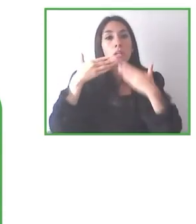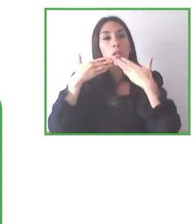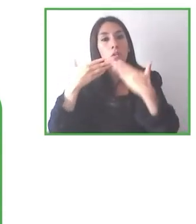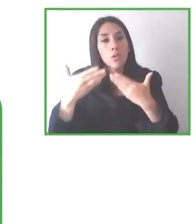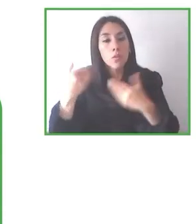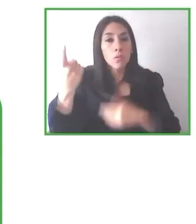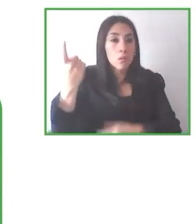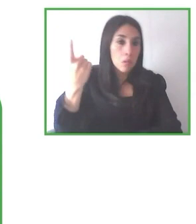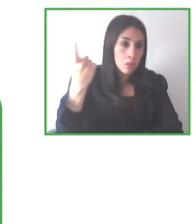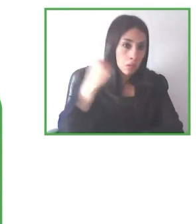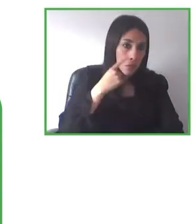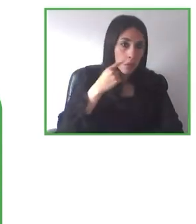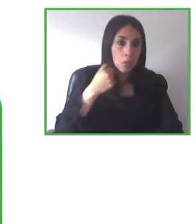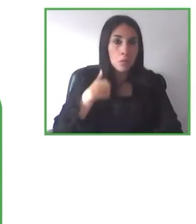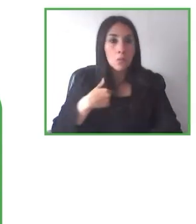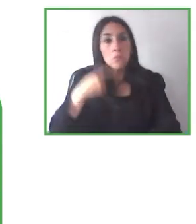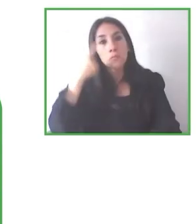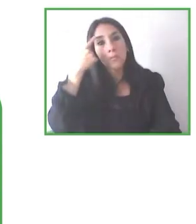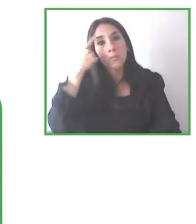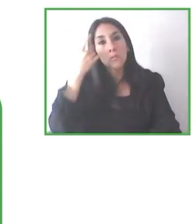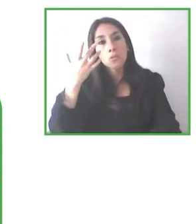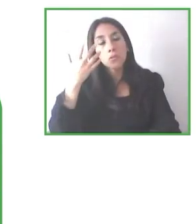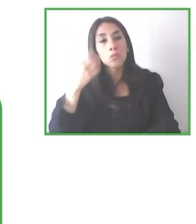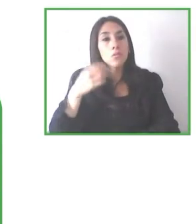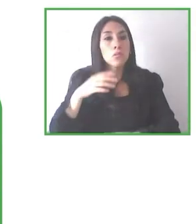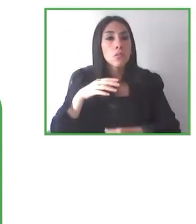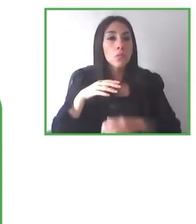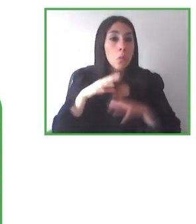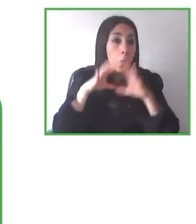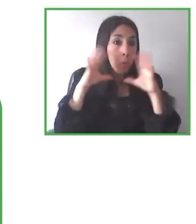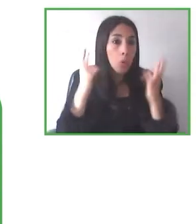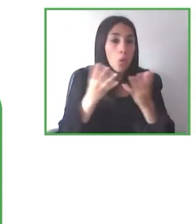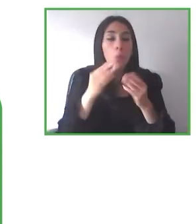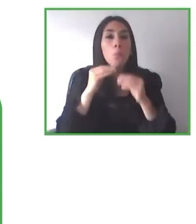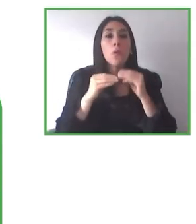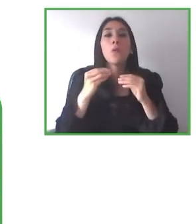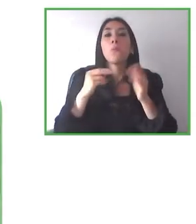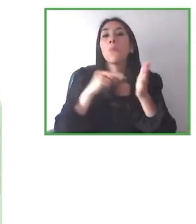es que trabajar solamente con personas con discapacidad física es un nicho demasiado